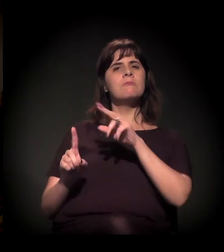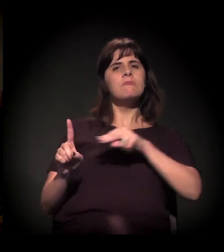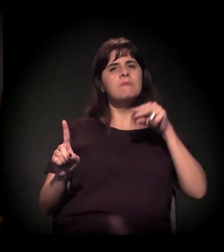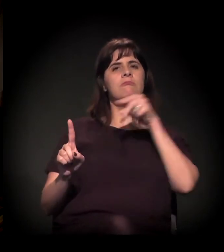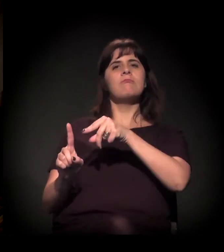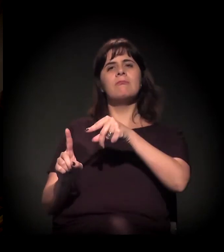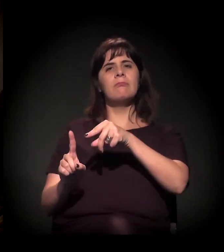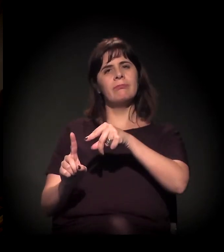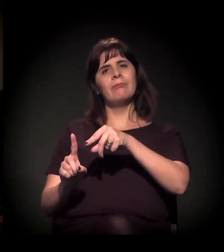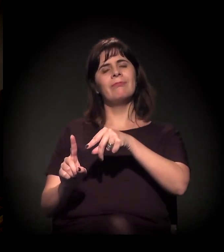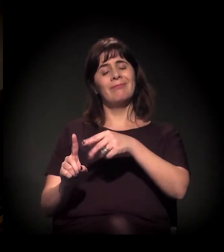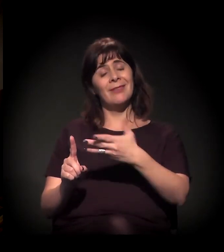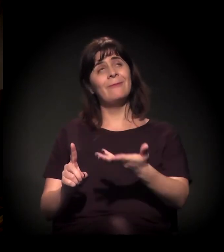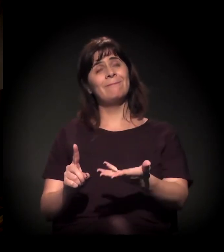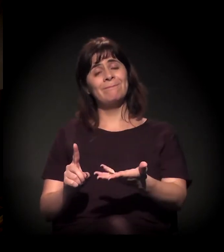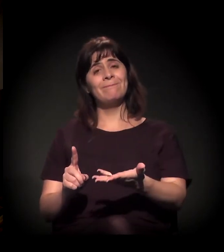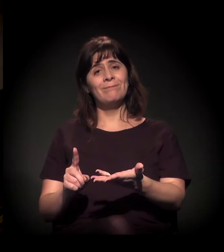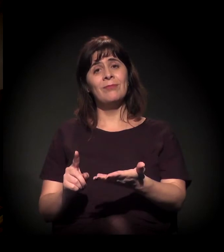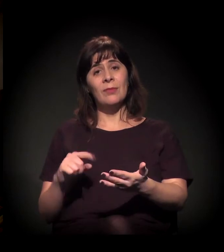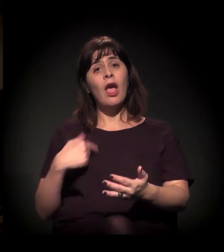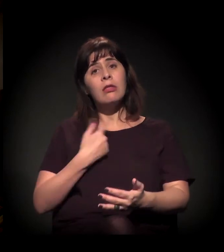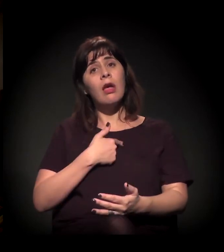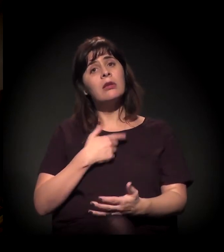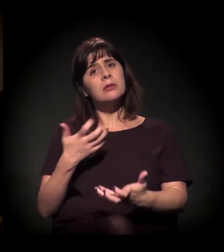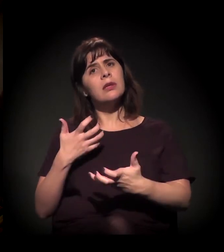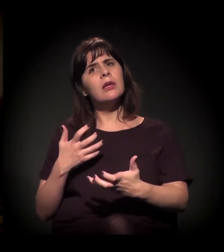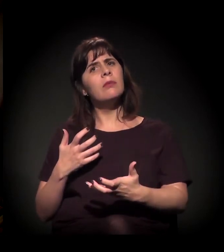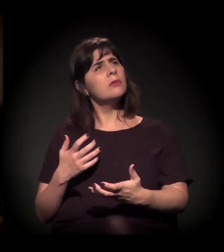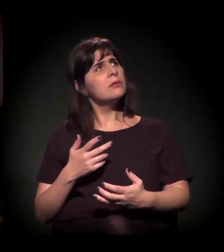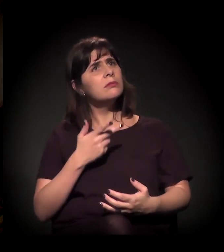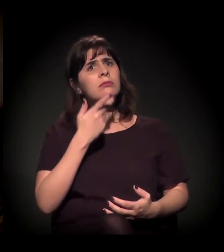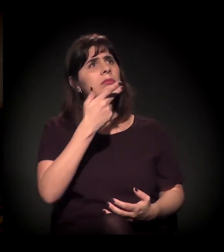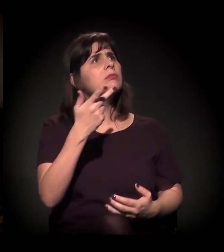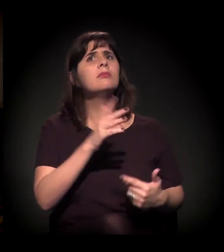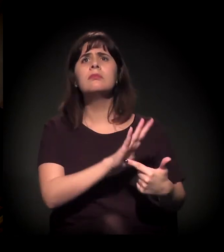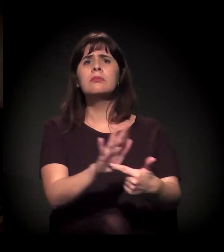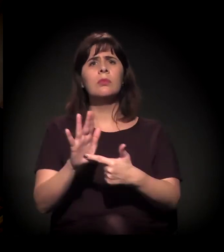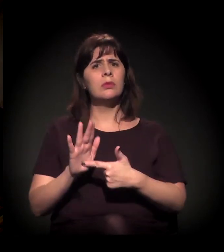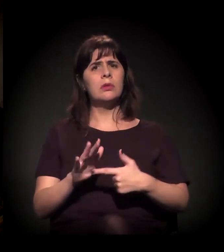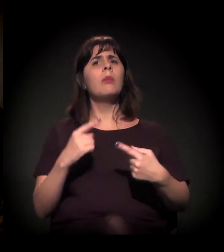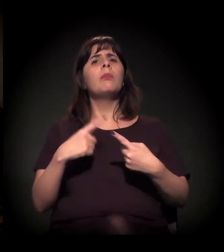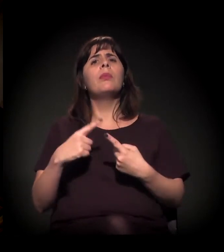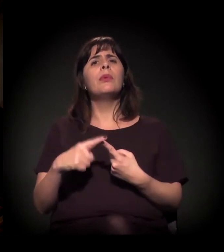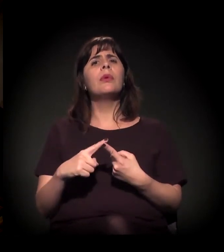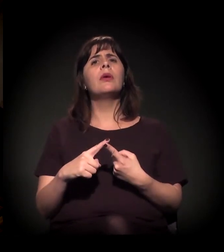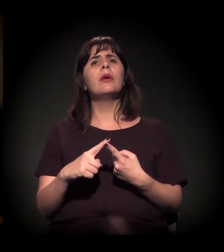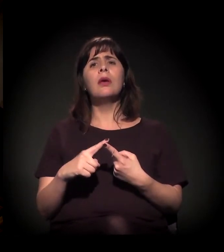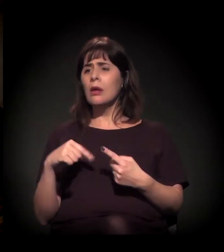Então a gente reivindica isso porque está junto com esses que estão marginalizados,